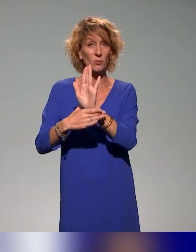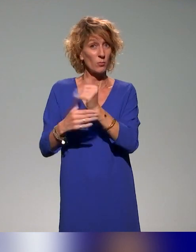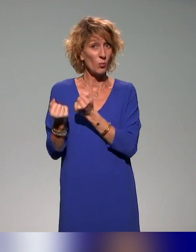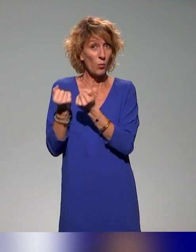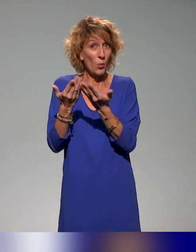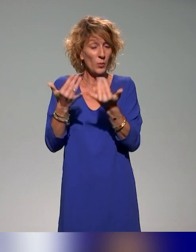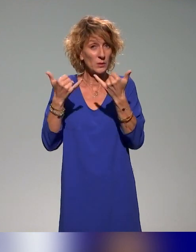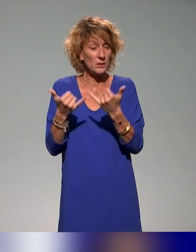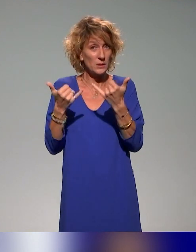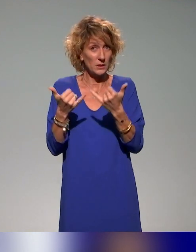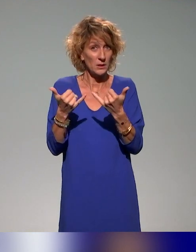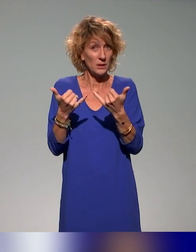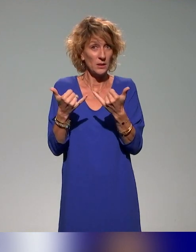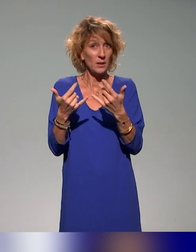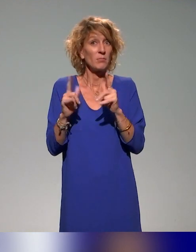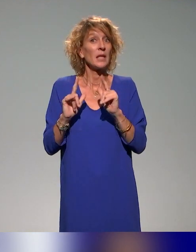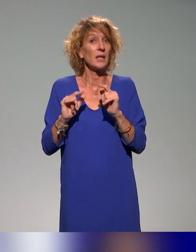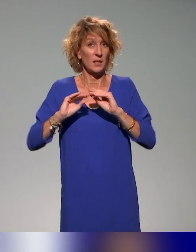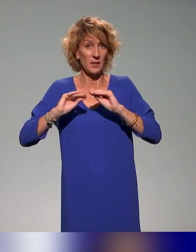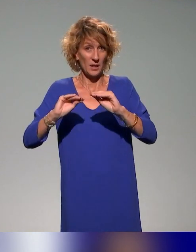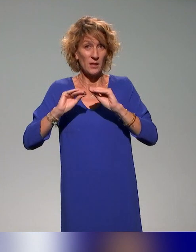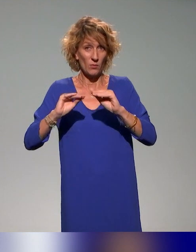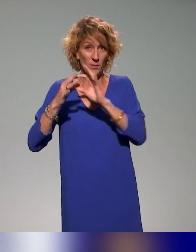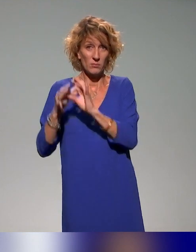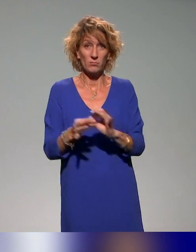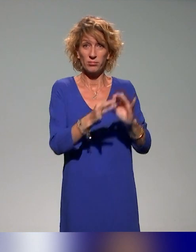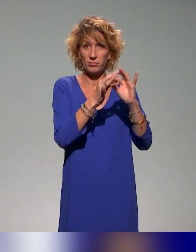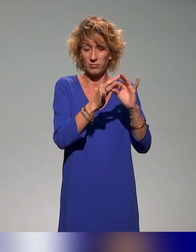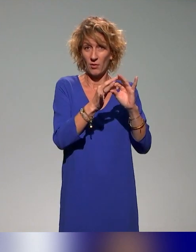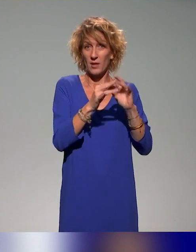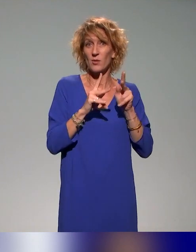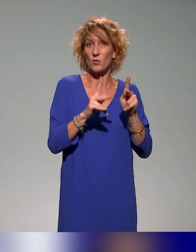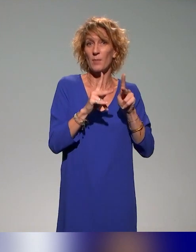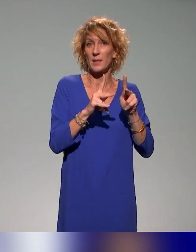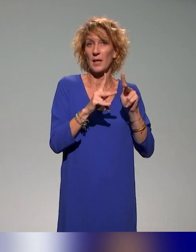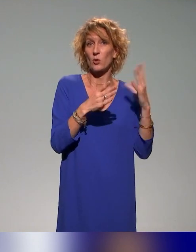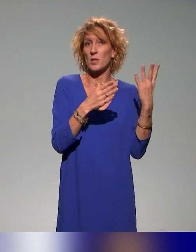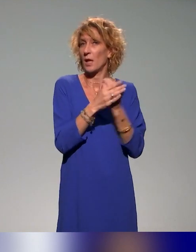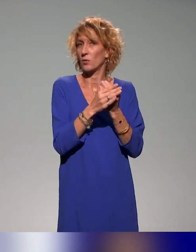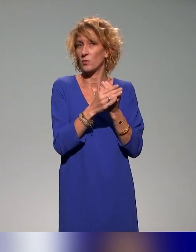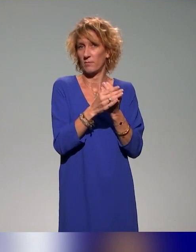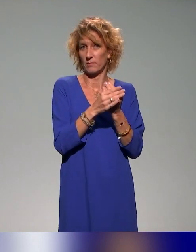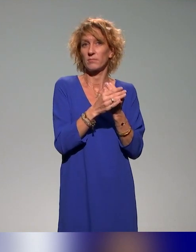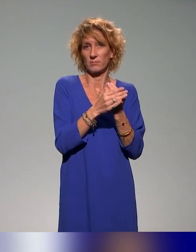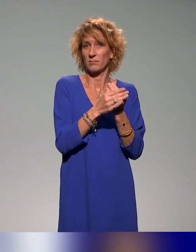il y a effectivement des formations sur ces questions de pédagogie inclusive abordées un peu dans toutes les formations,